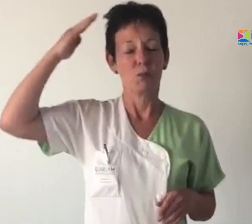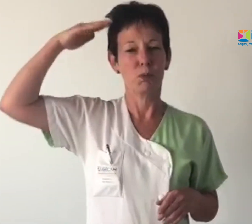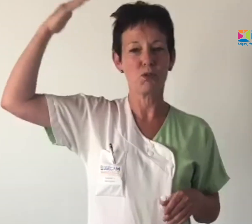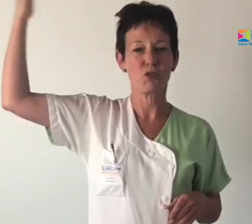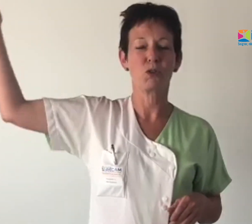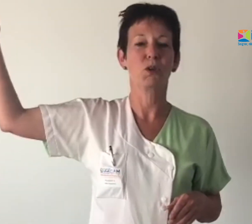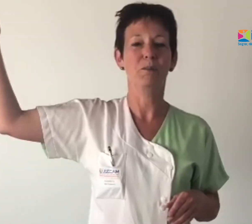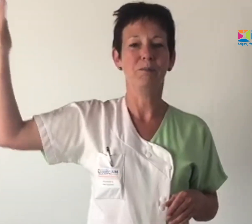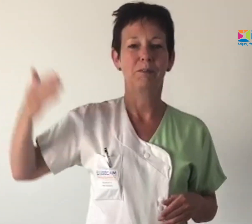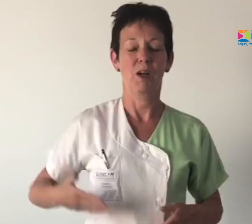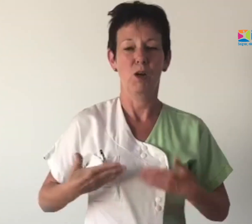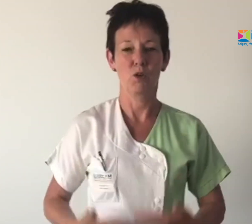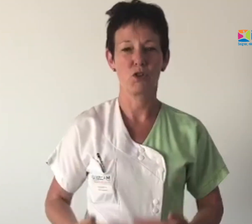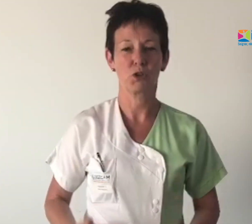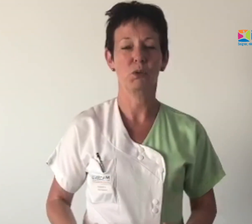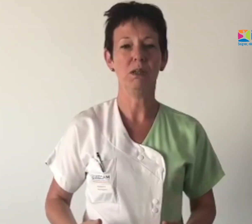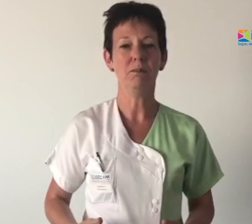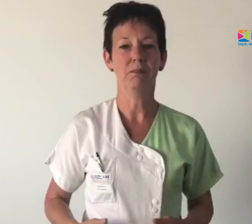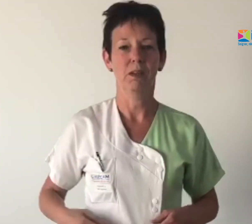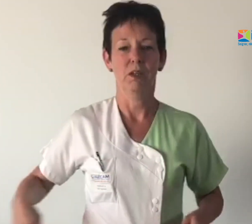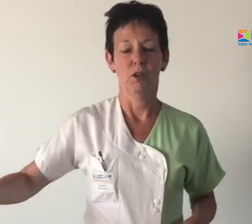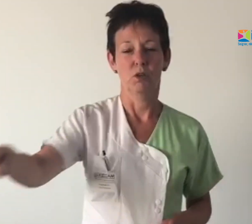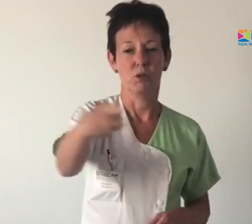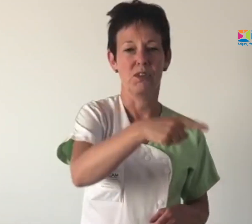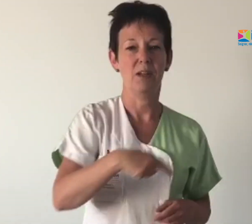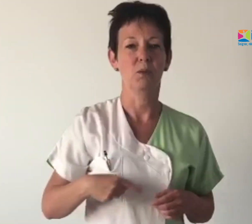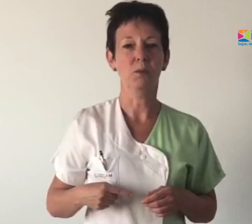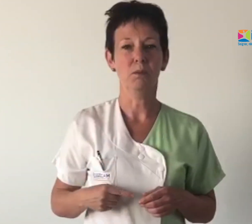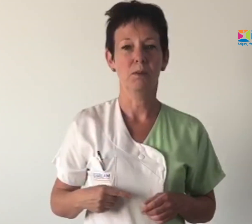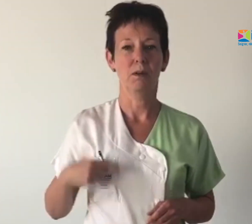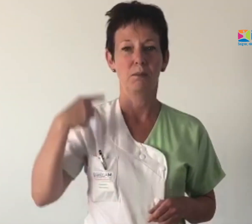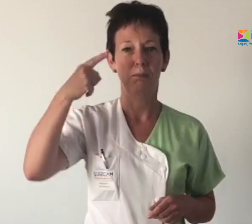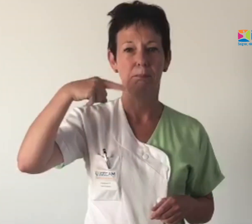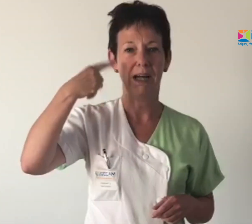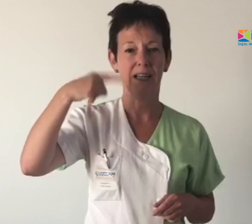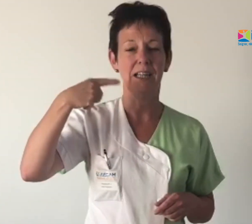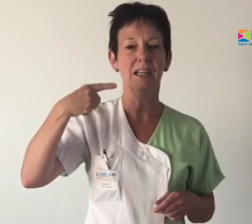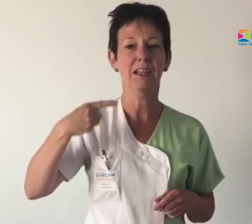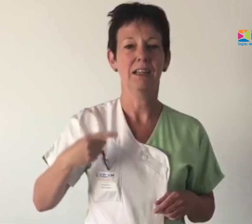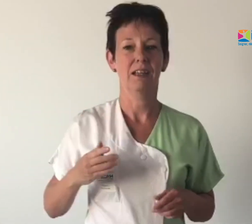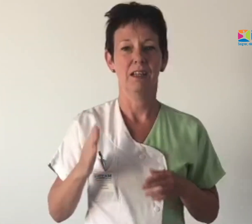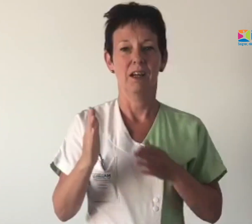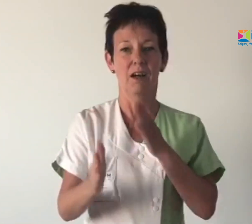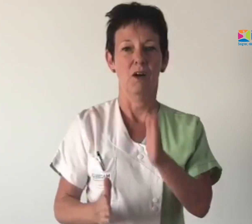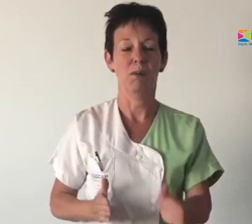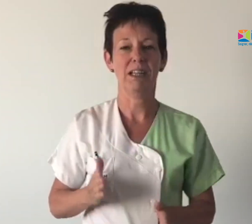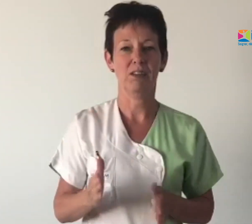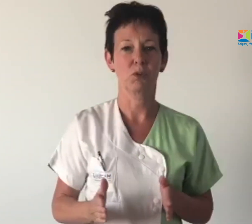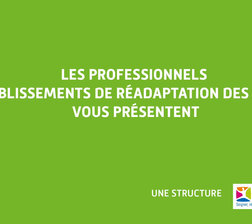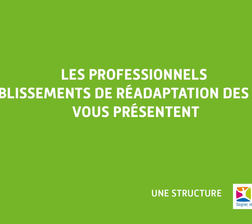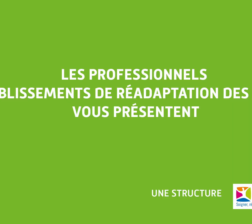Bonjour, aujourd'hui; nous allons parler en Makaton